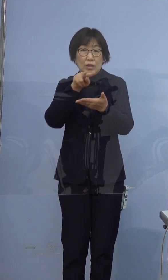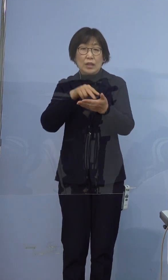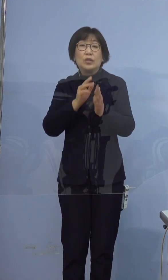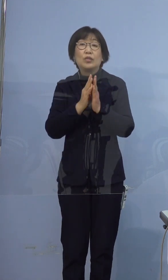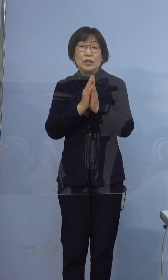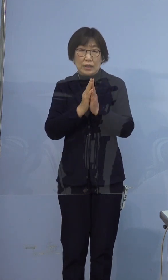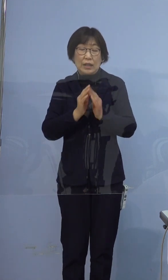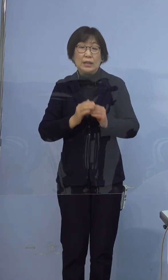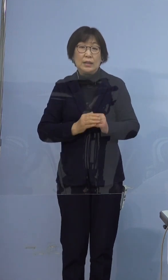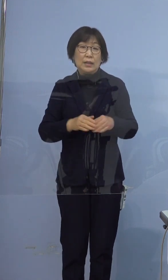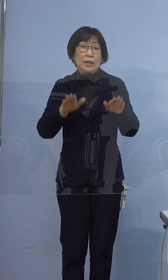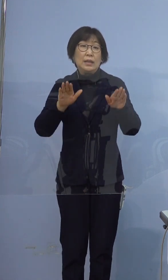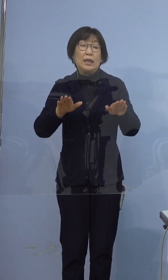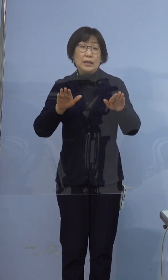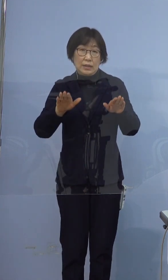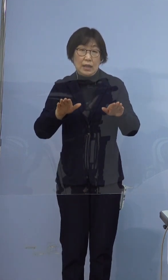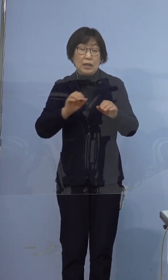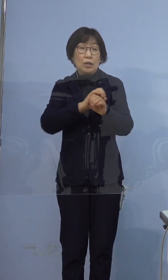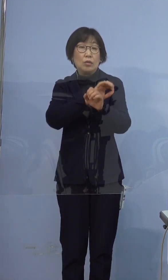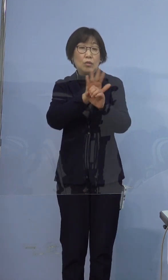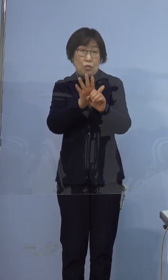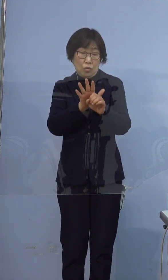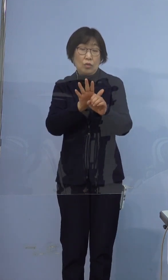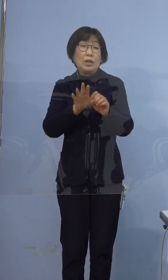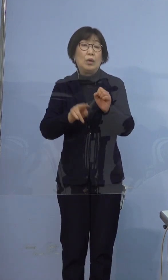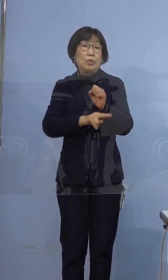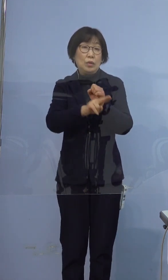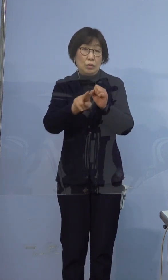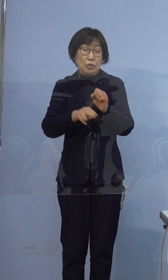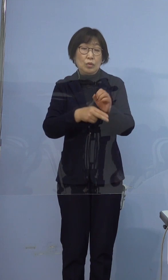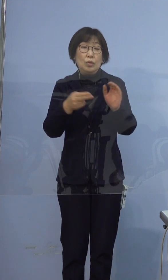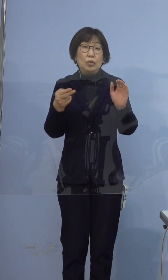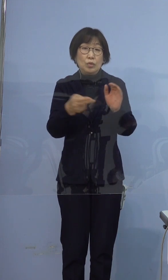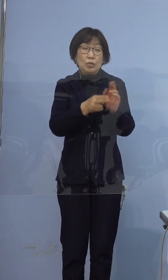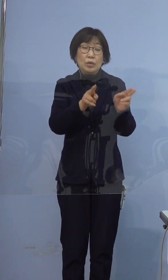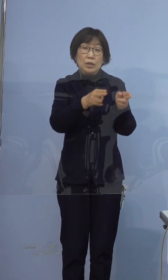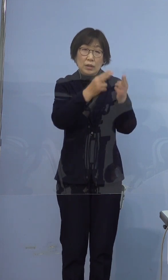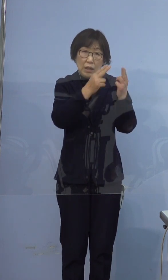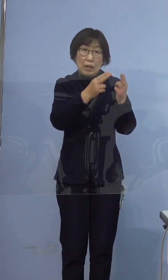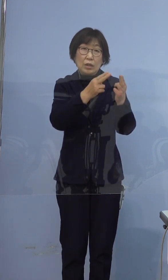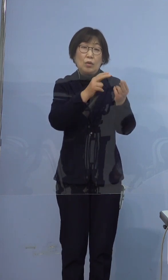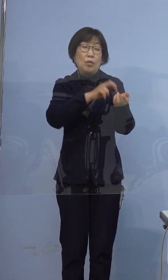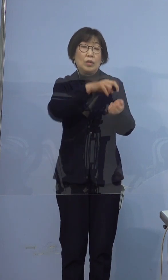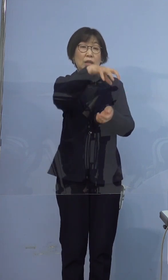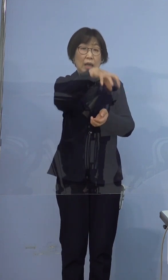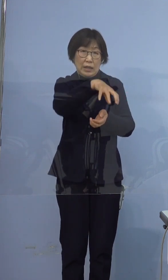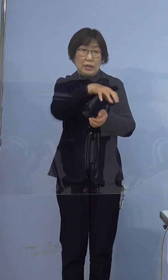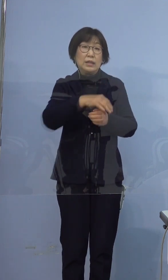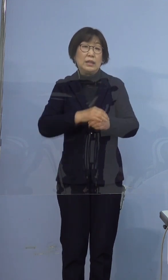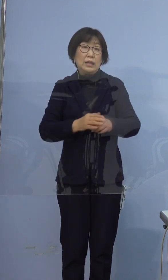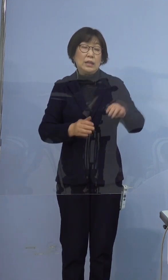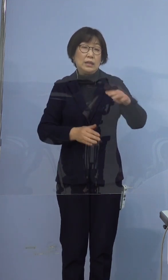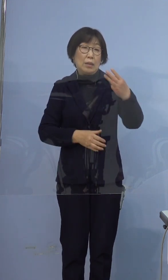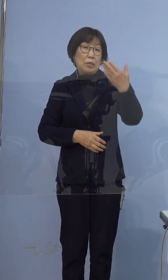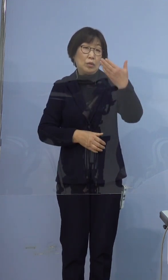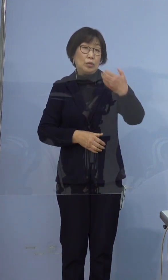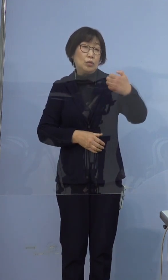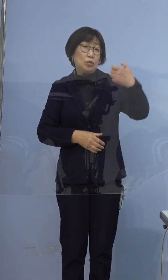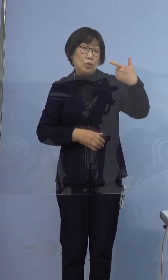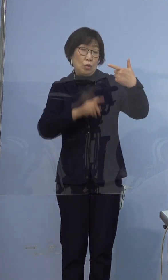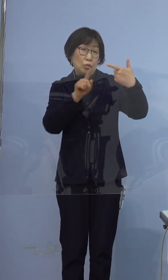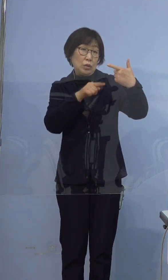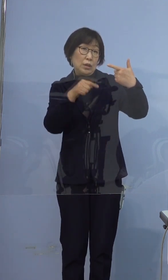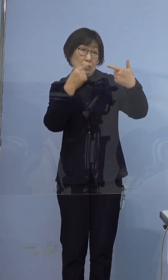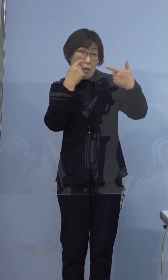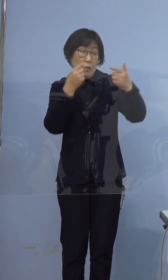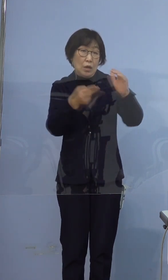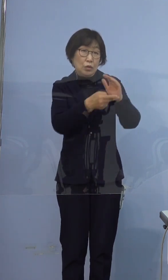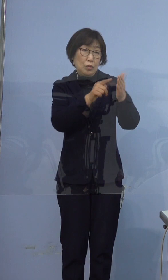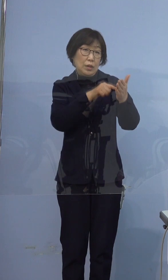なお、現在新型コロナウイルス入院 受け入れ医療機関に 396例目の方はすでに入院済み